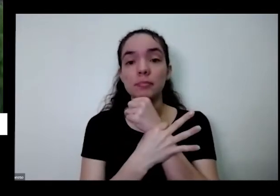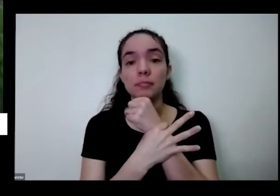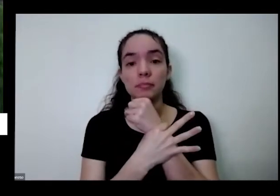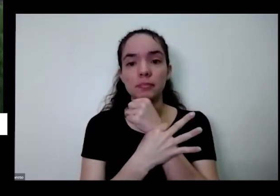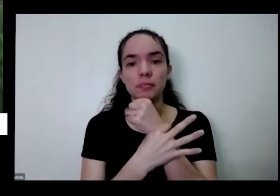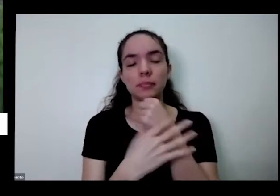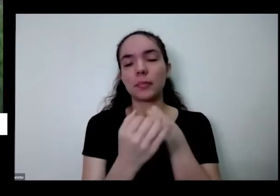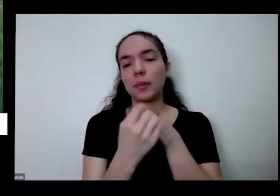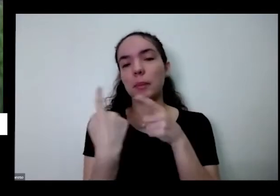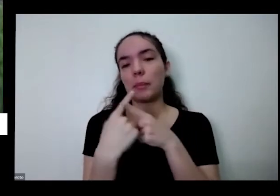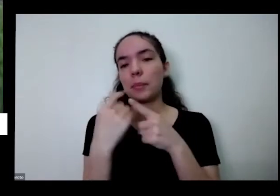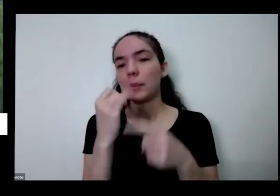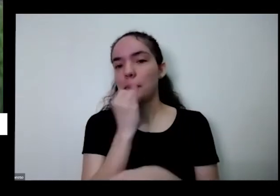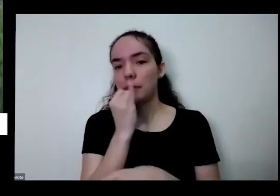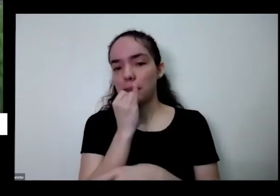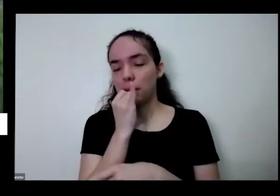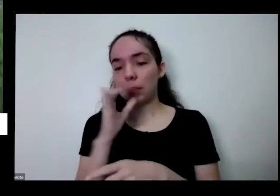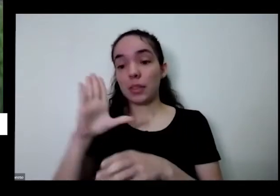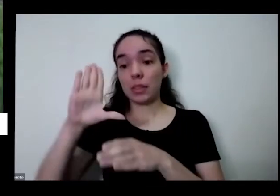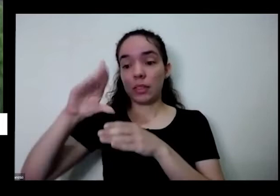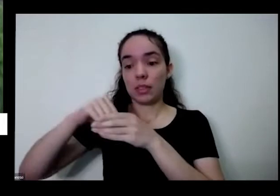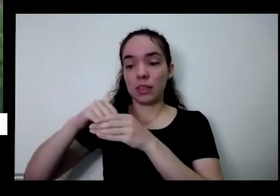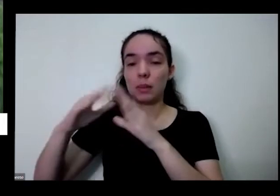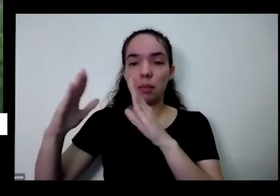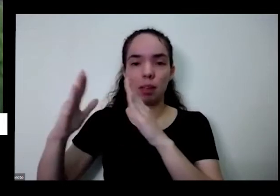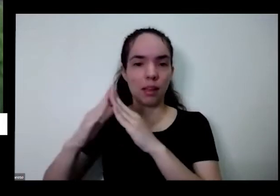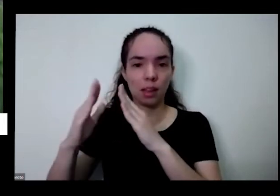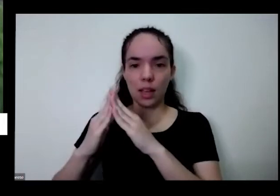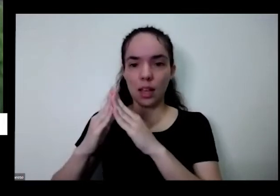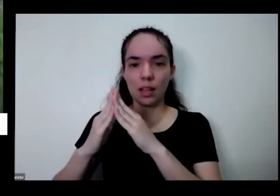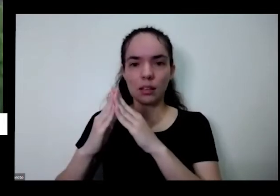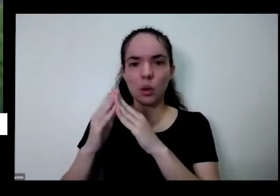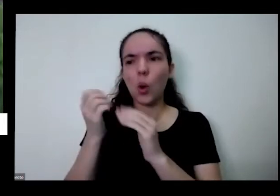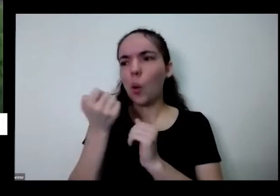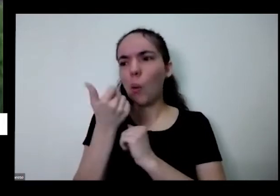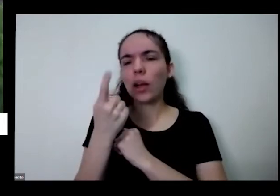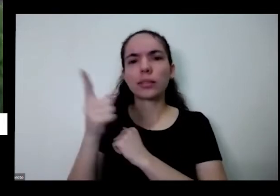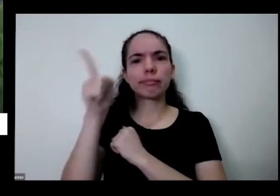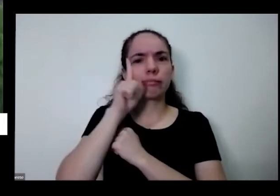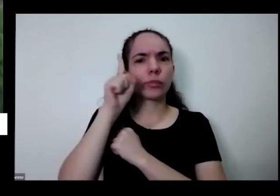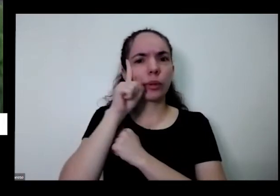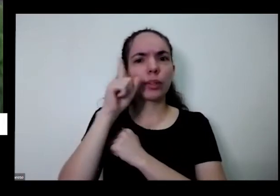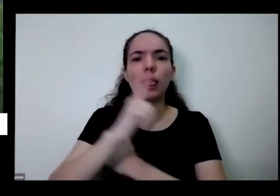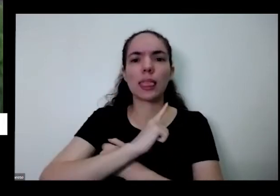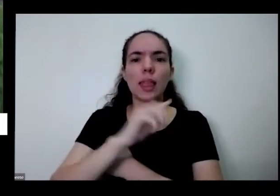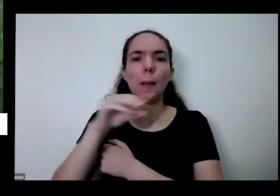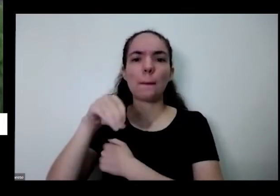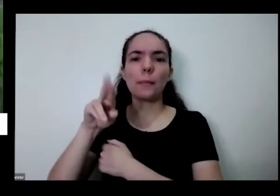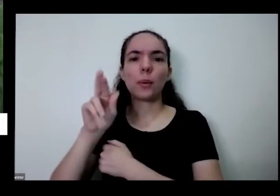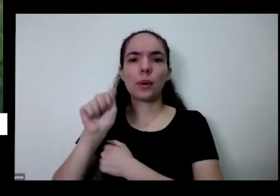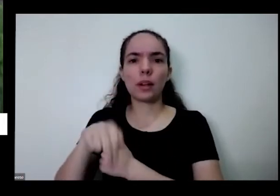falei Moranguinho aqui em casa eu tenho borradinho praticamente todos os dias eu tenho Moranguinho e